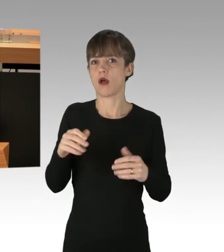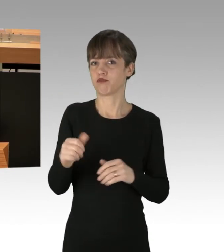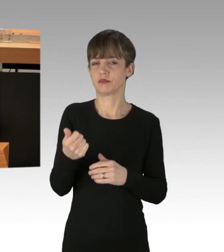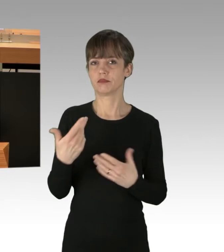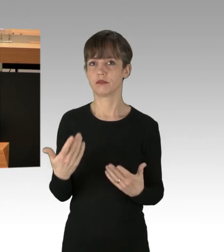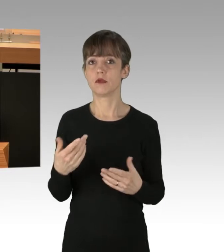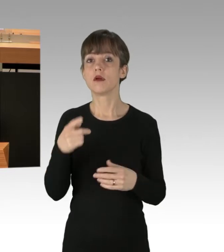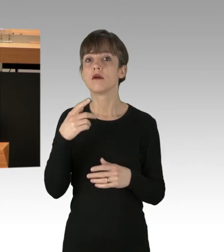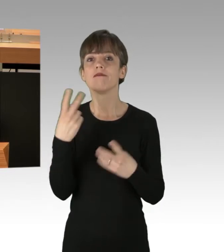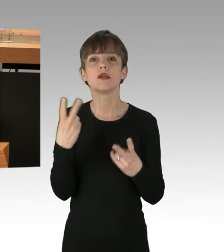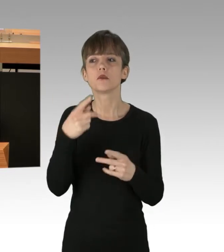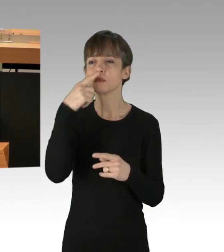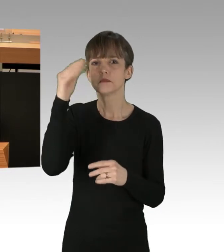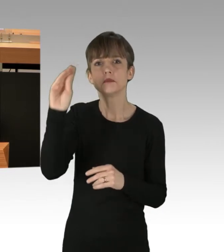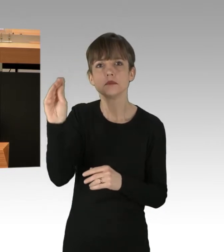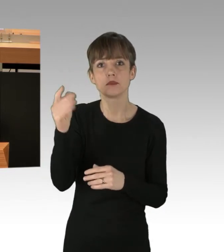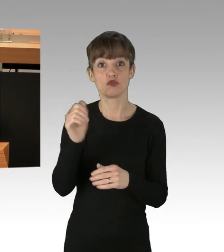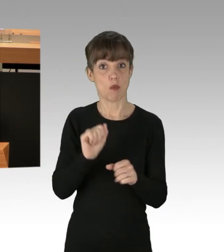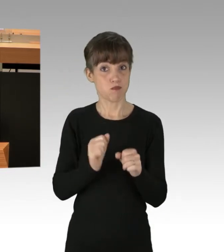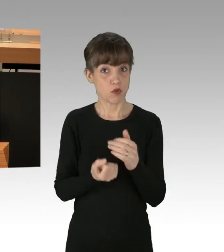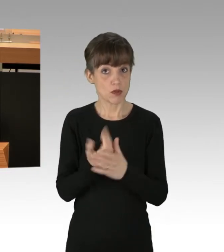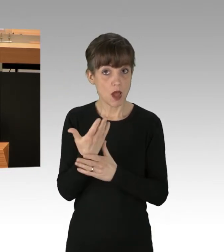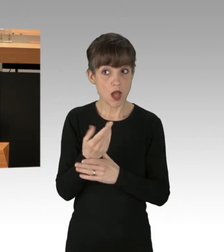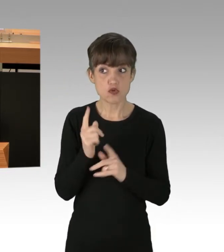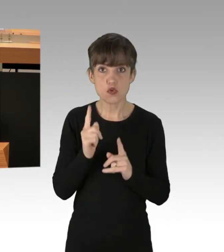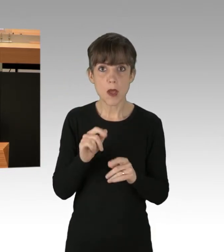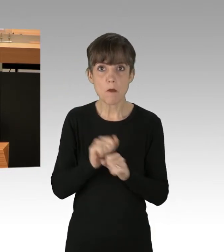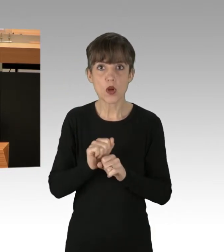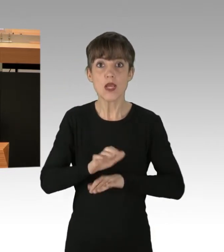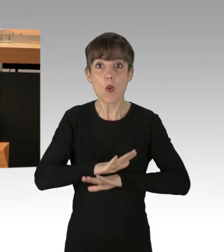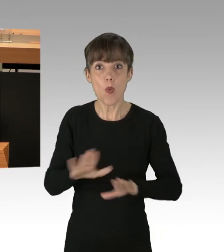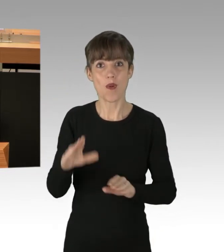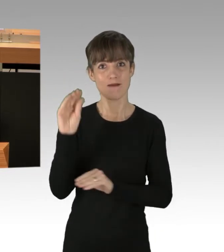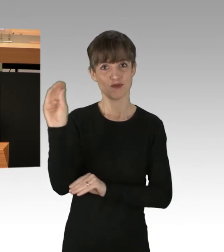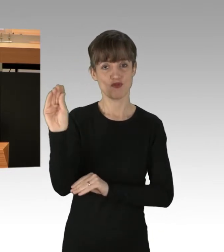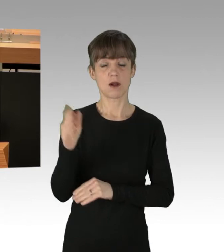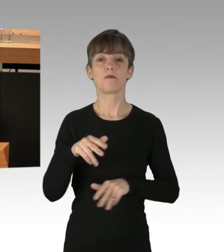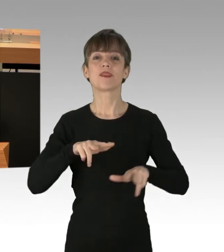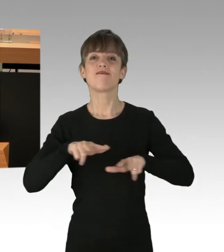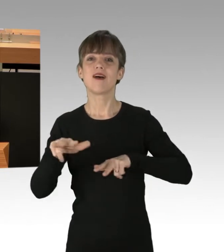Spontan-Demonstrationen sind sogar ohne Anzeige möglich, die Verwaltung muss Demonstrationen unterstützen